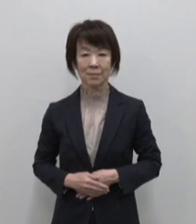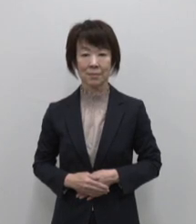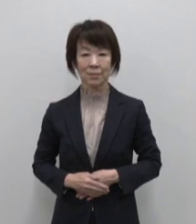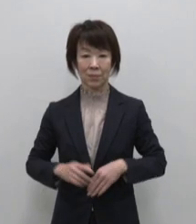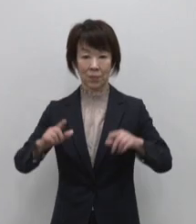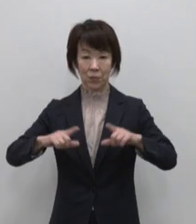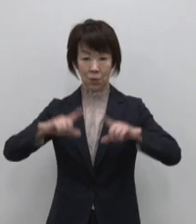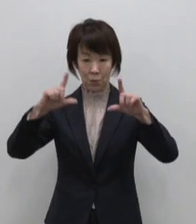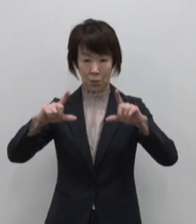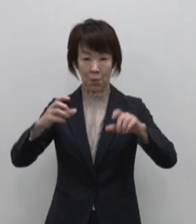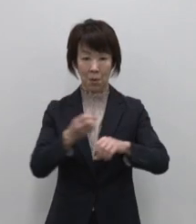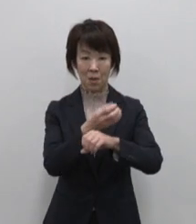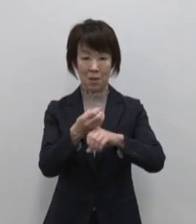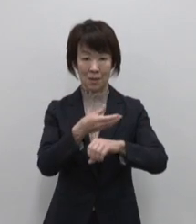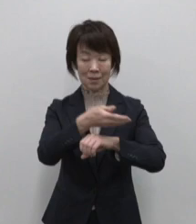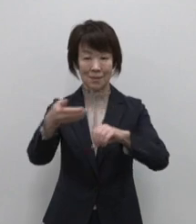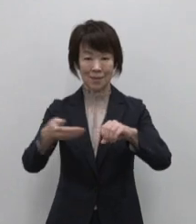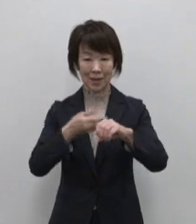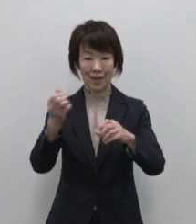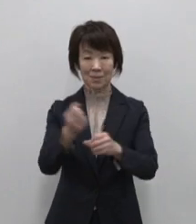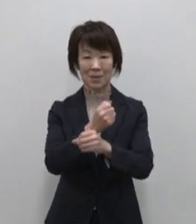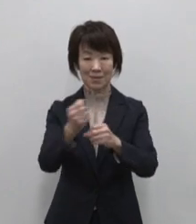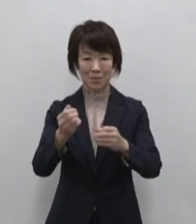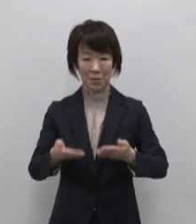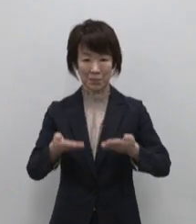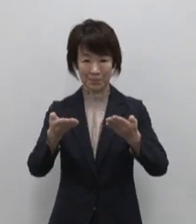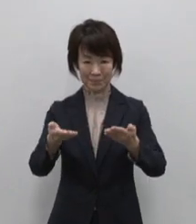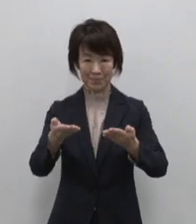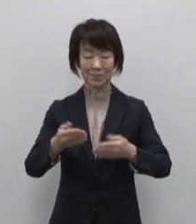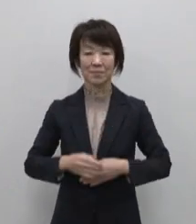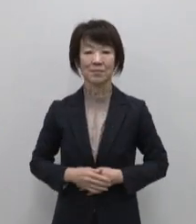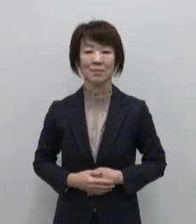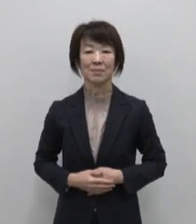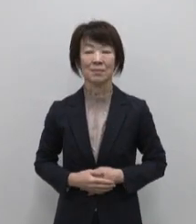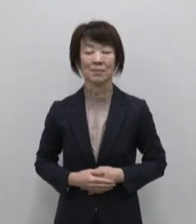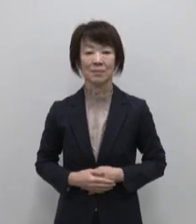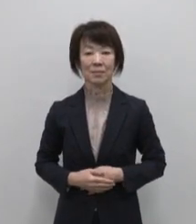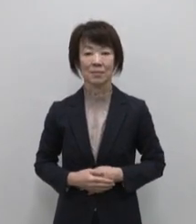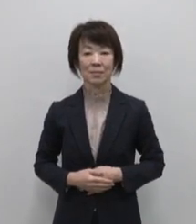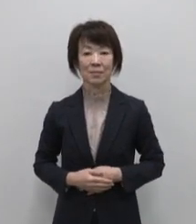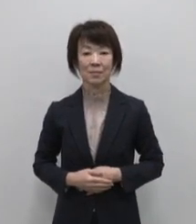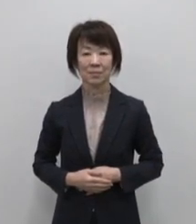東京宝島事業